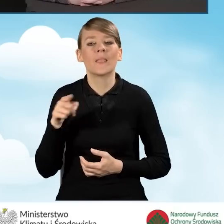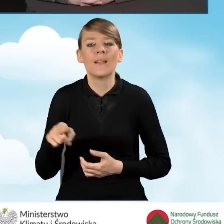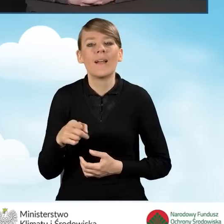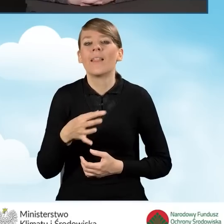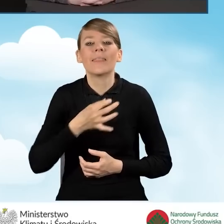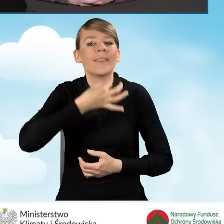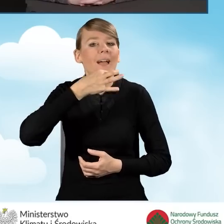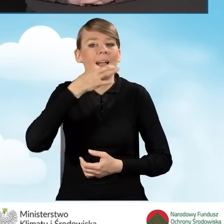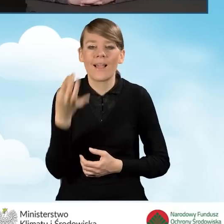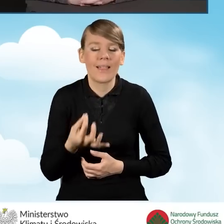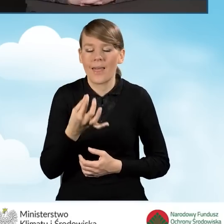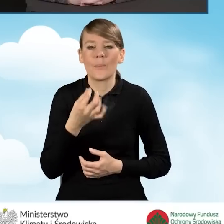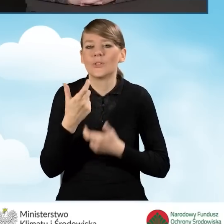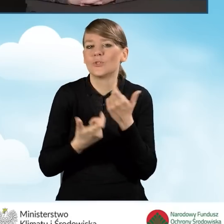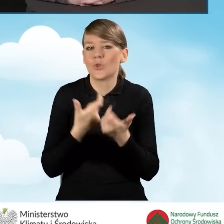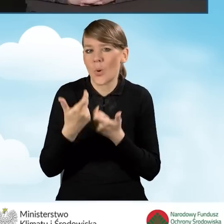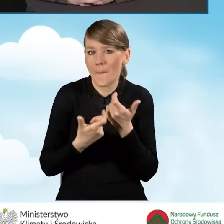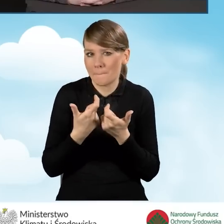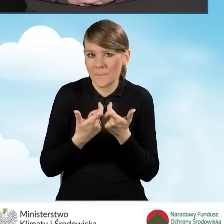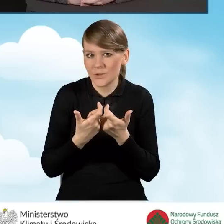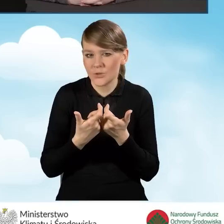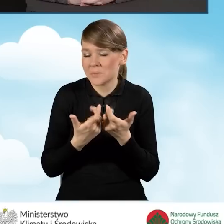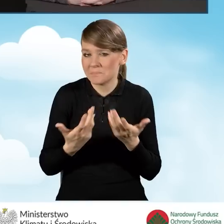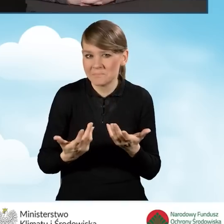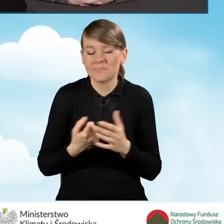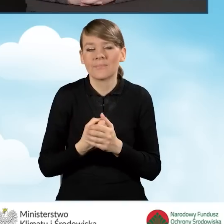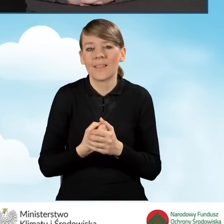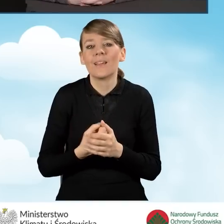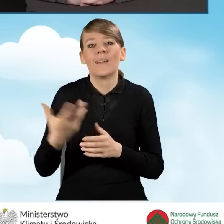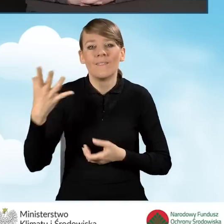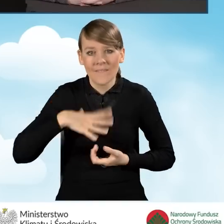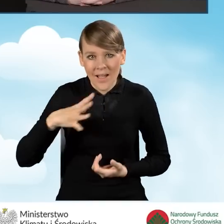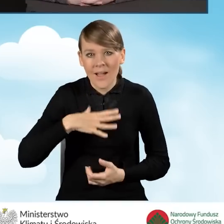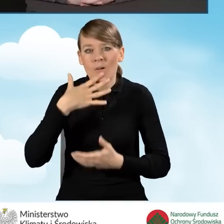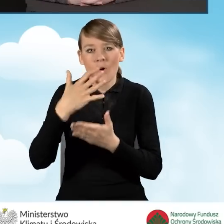że warto skorzystać z audytu energetycznego.